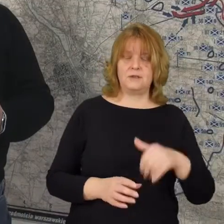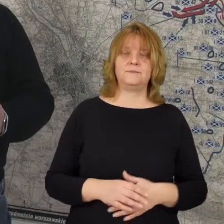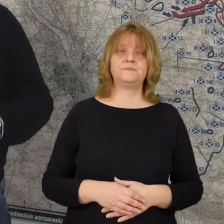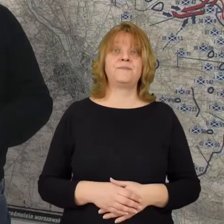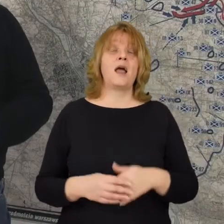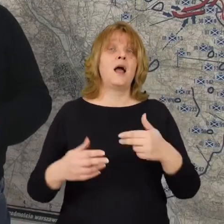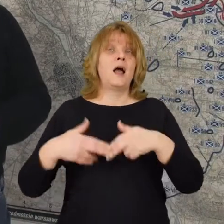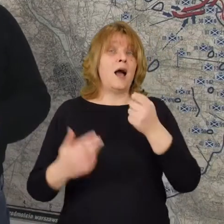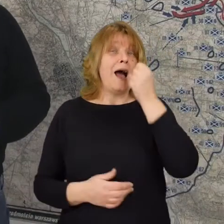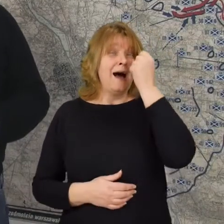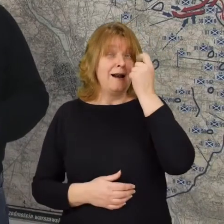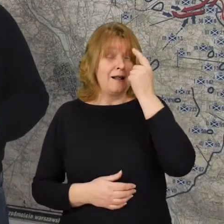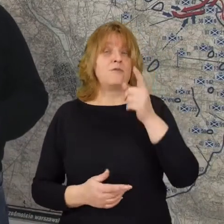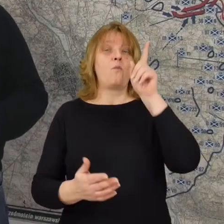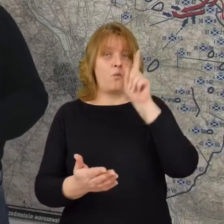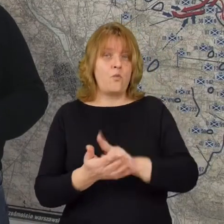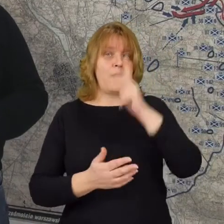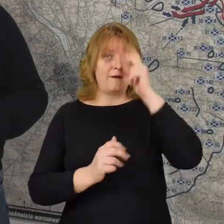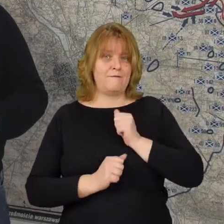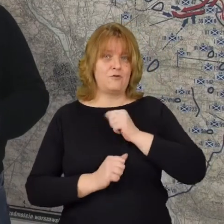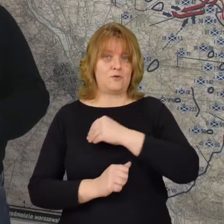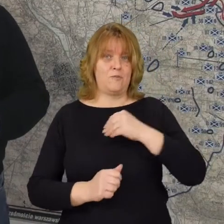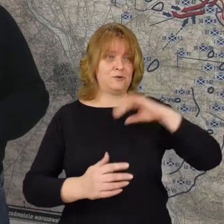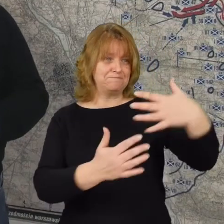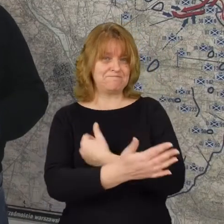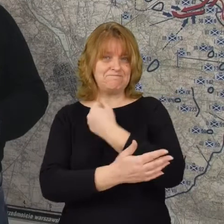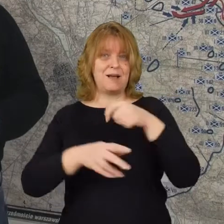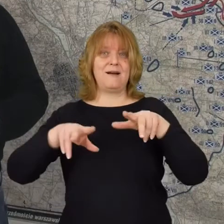W godzinach porannych udaje się wojskom polskich odzyskać Radzymin